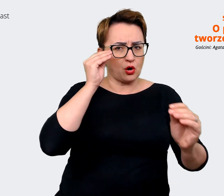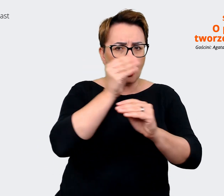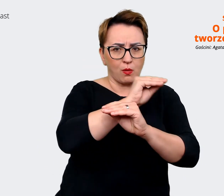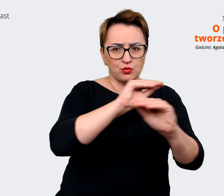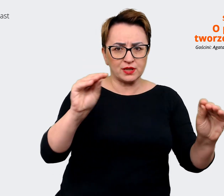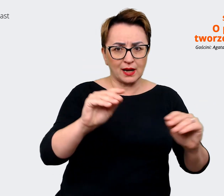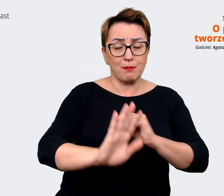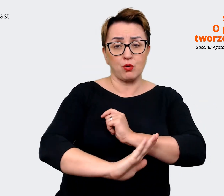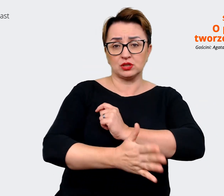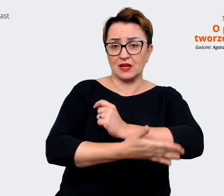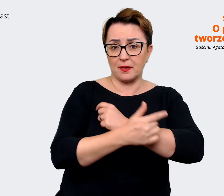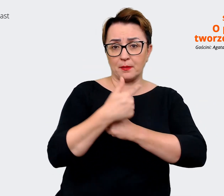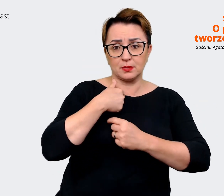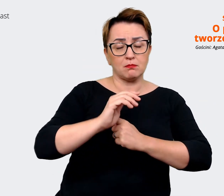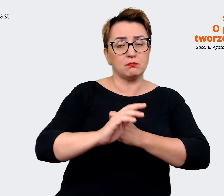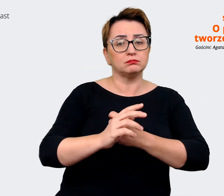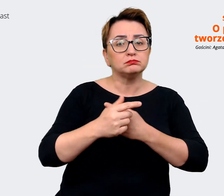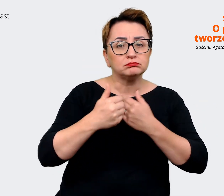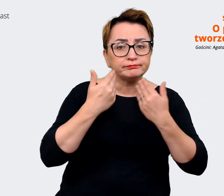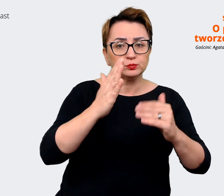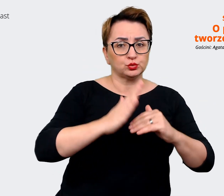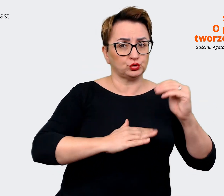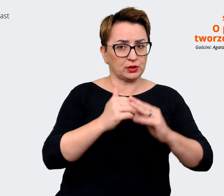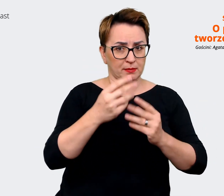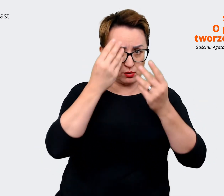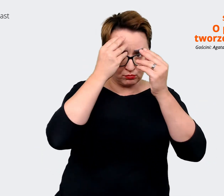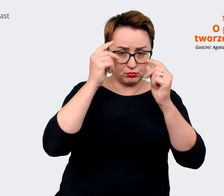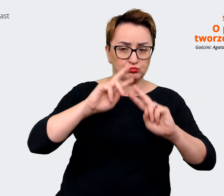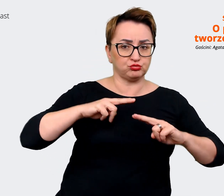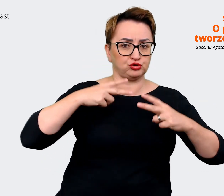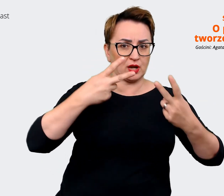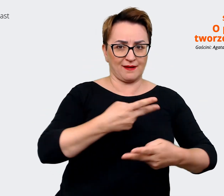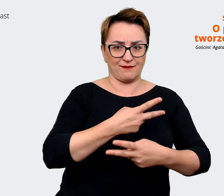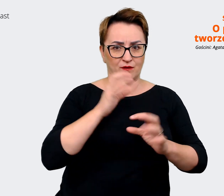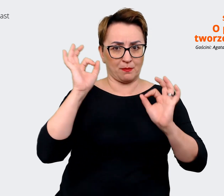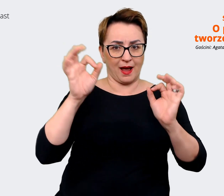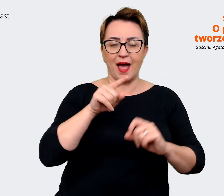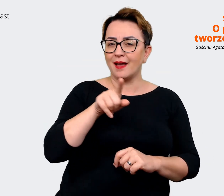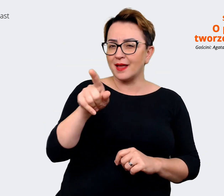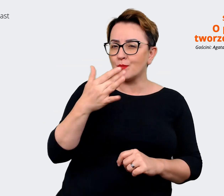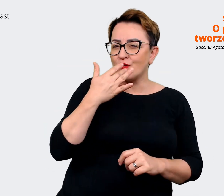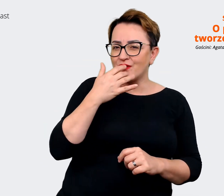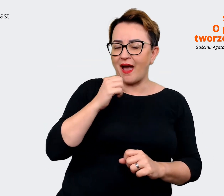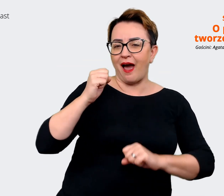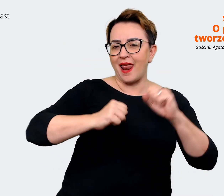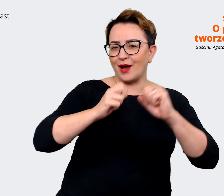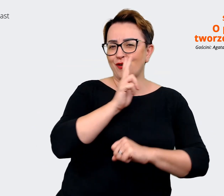nasz przekaz. Powiedziałeś Krzysiek, że Allegro każdy zna. I ok, tak jakby rzeczywiście jesteśmy